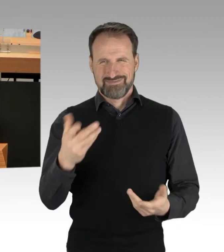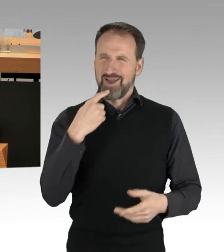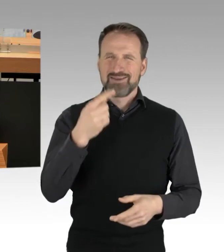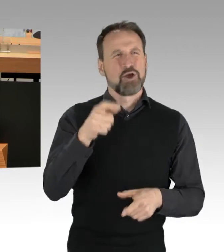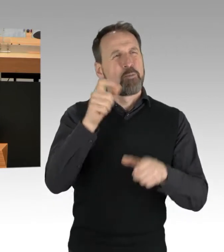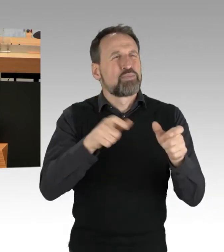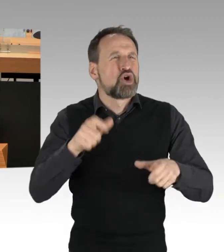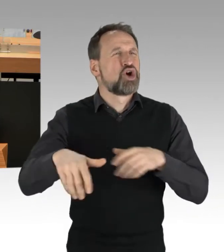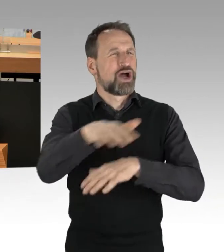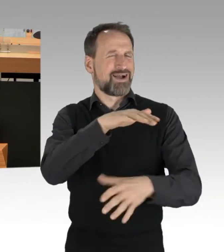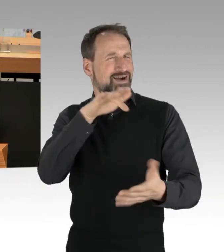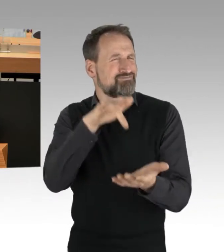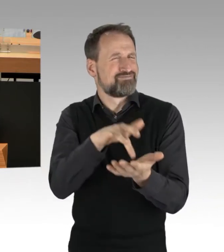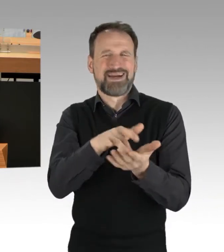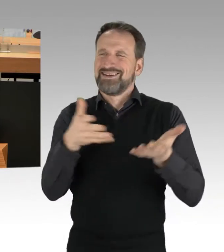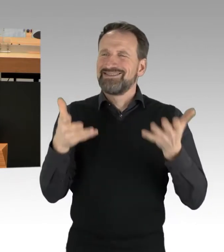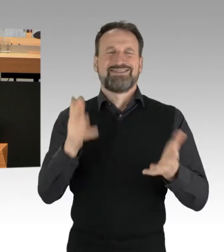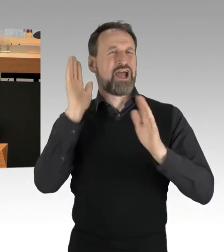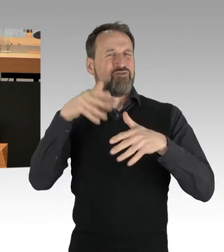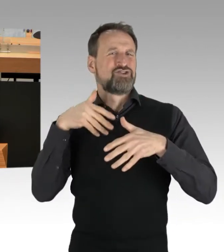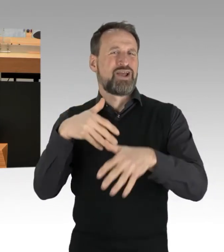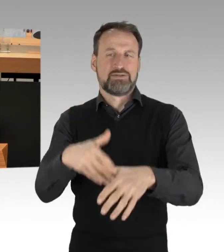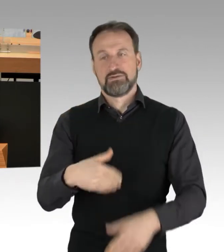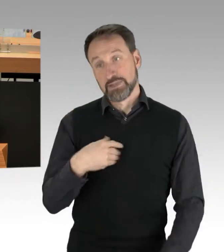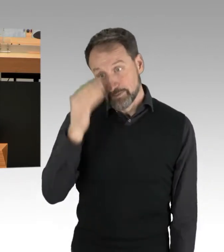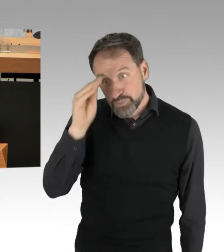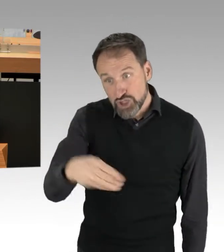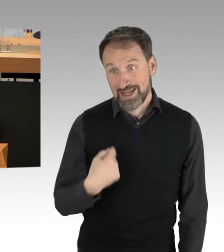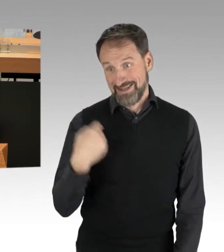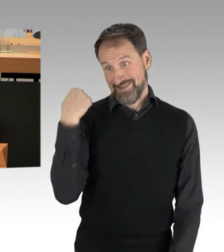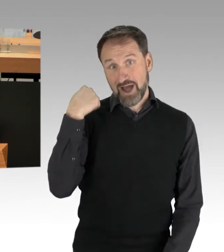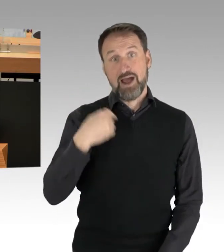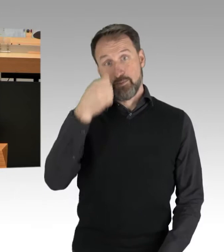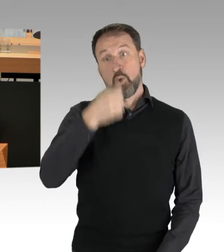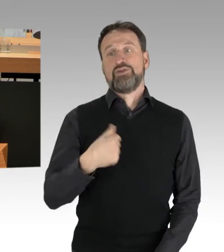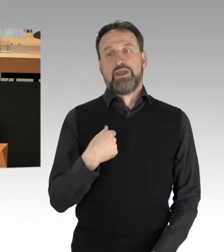Ich kann Ihnen was anderes erzählen. Ich war am Montag als Parlamentarischer Beobachter auf zwei Demonstrationen.